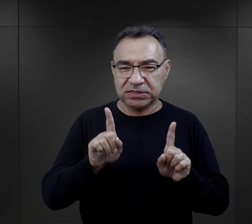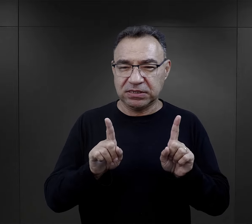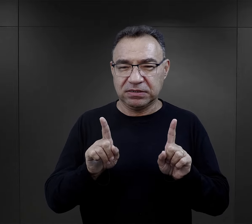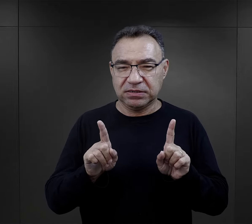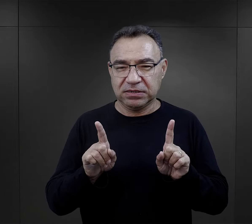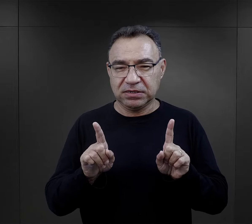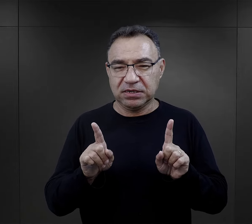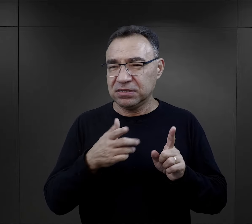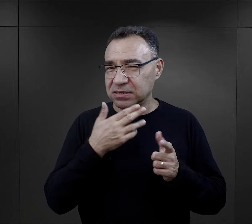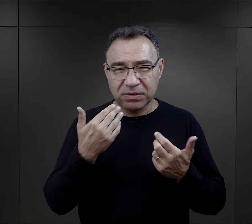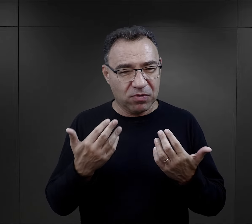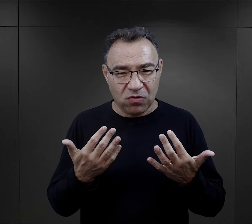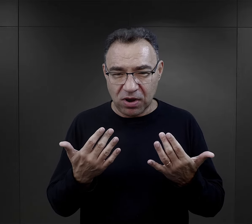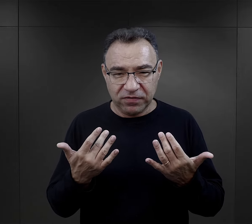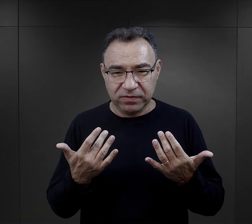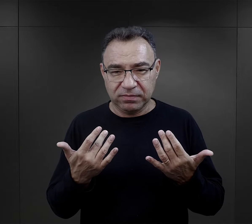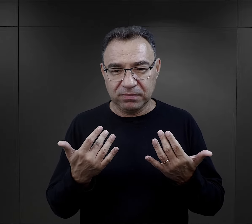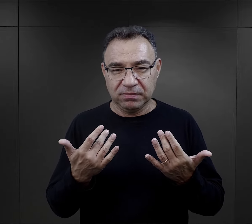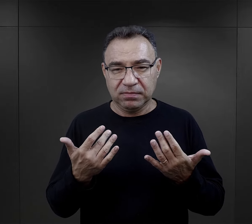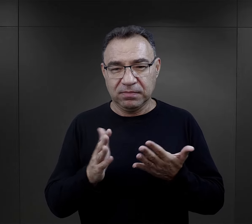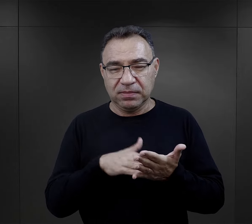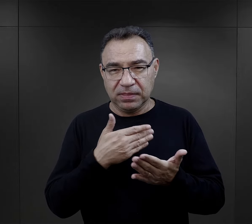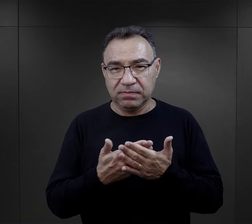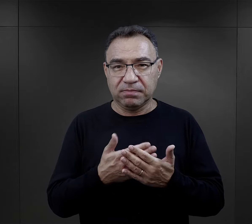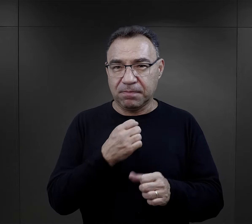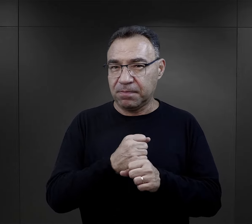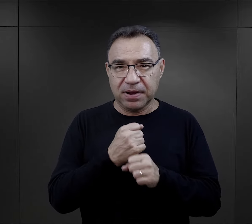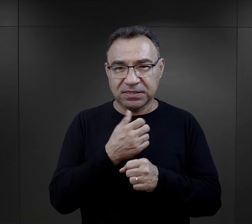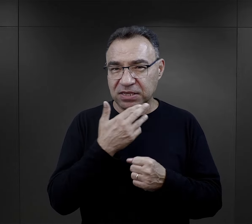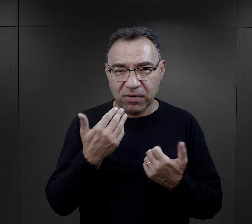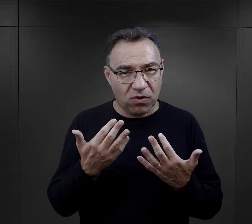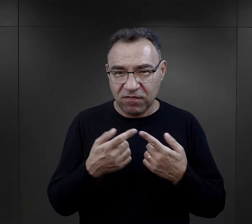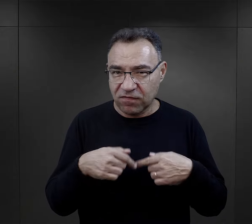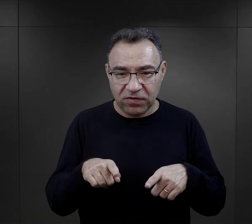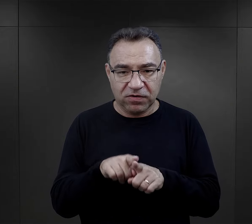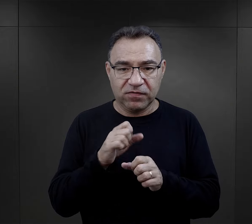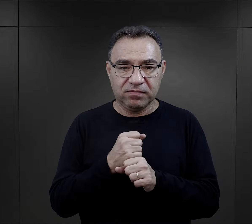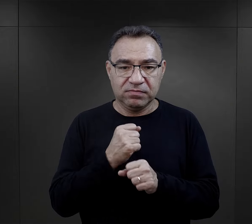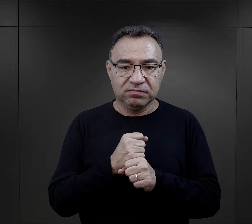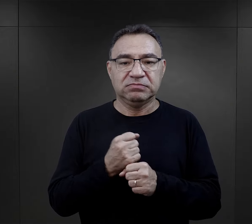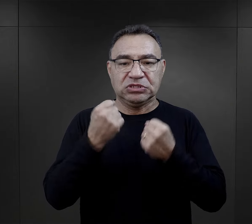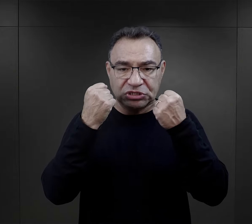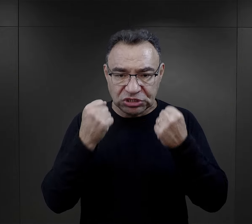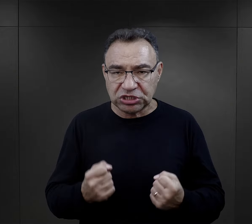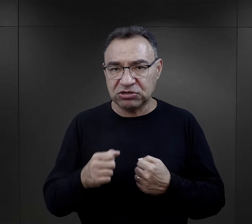czasami wcale nie takim łatwym, tzn. łatwym w kontekście wykonywanej pracy.